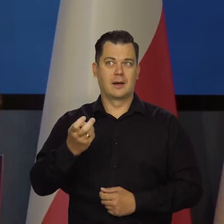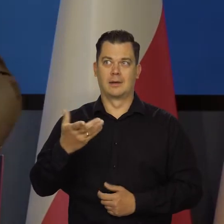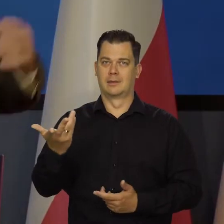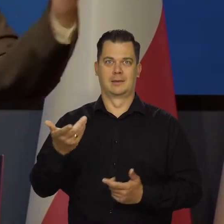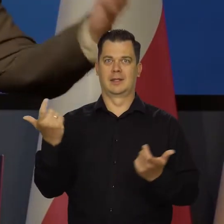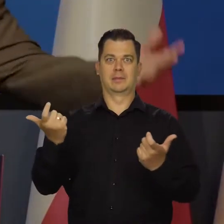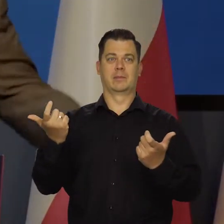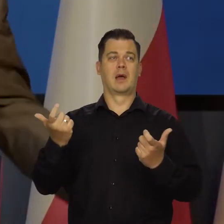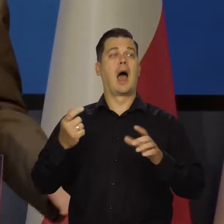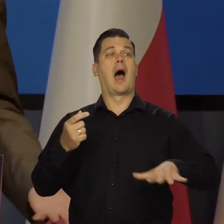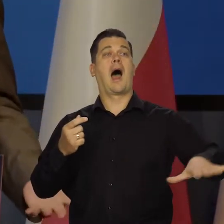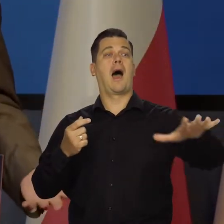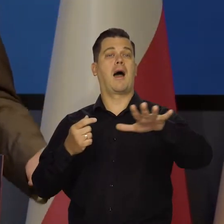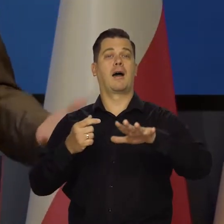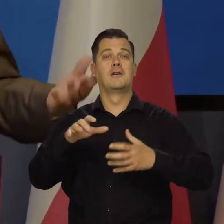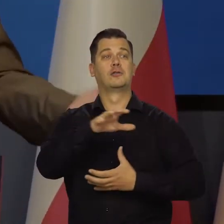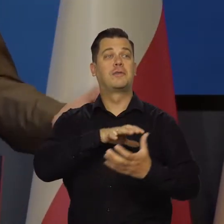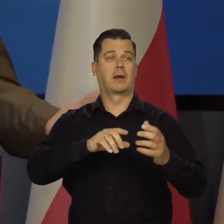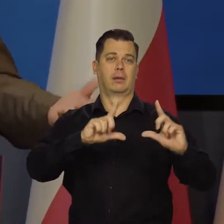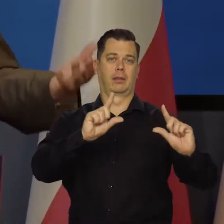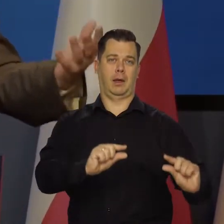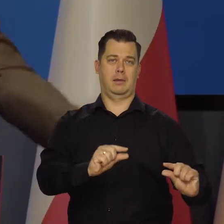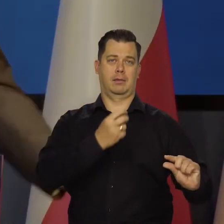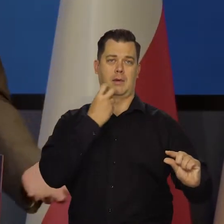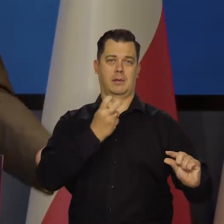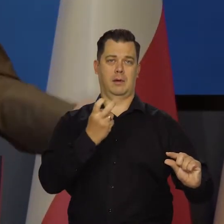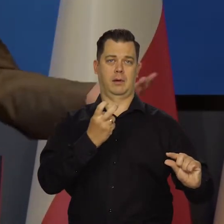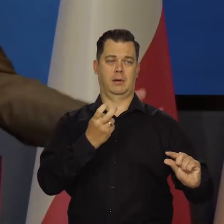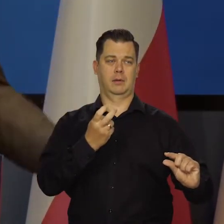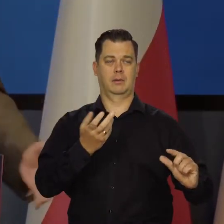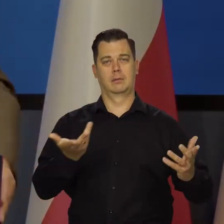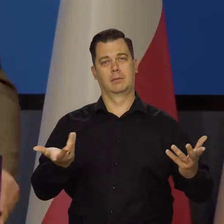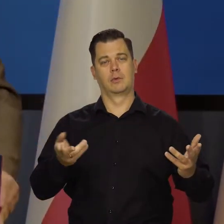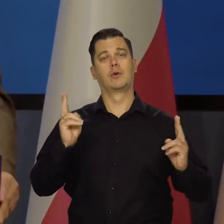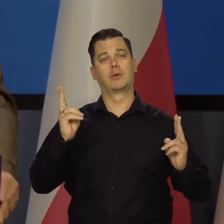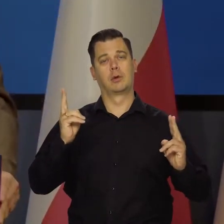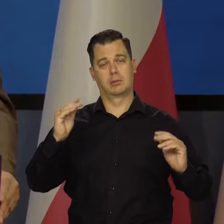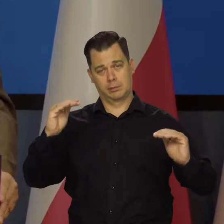a inne obszary tanią energię i stabilną, no to rezultat jest oczywisty.